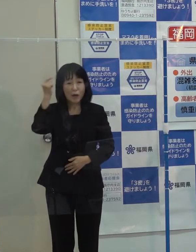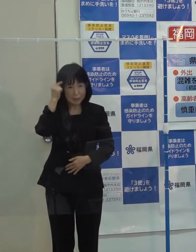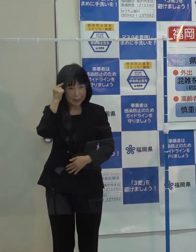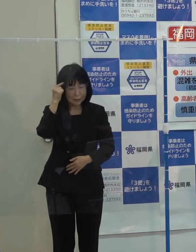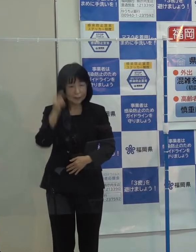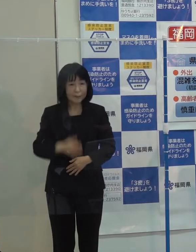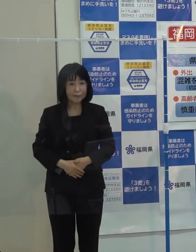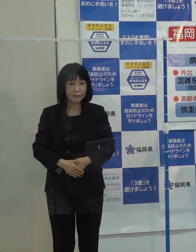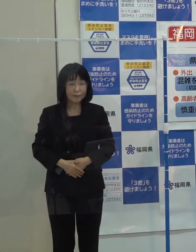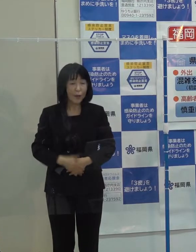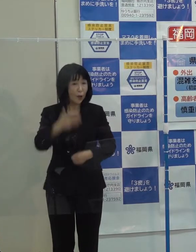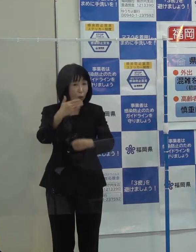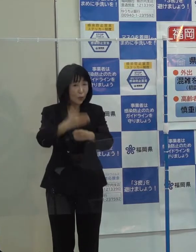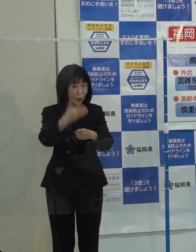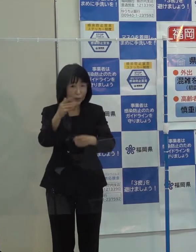第９位です